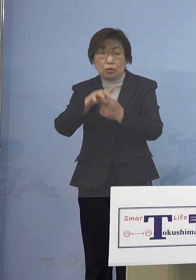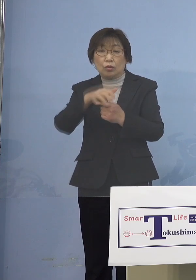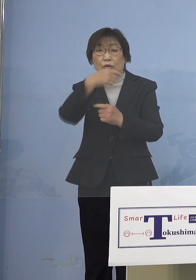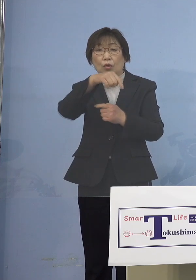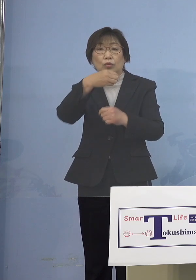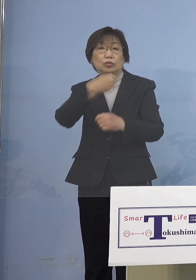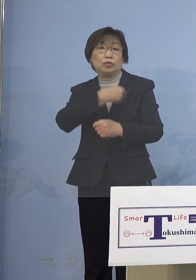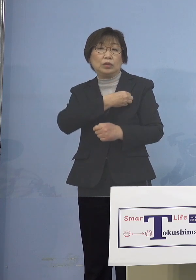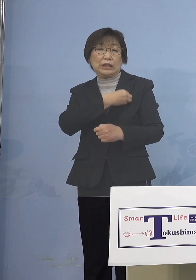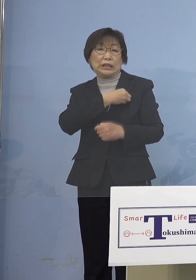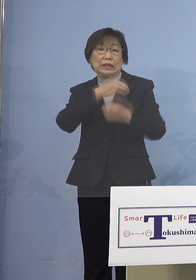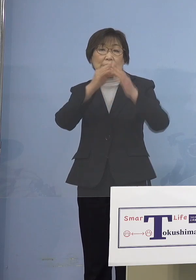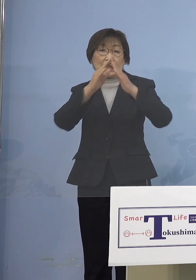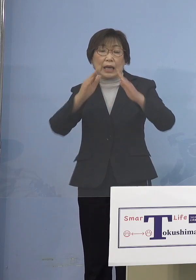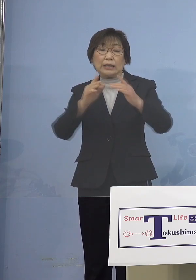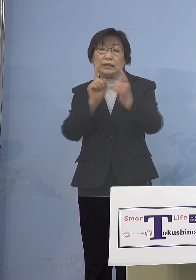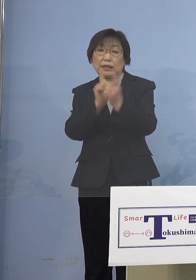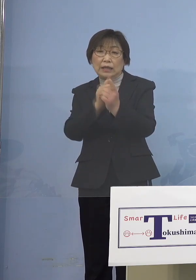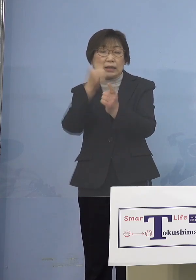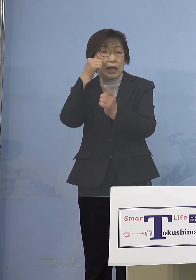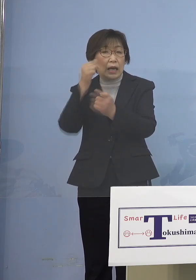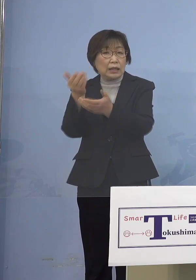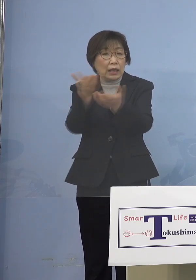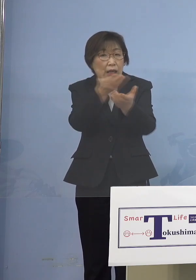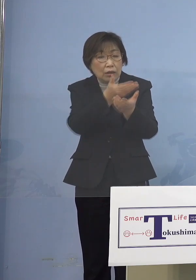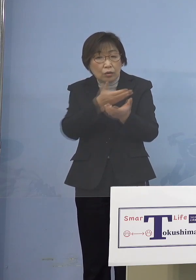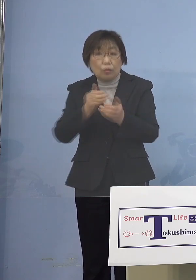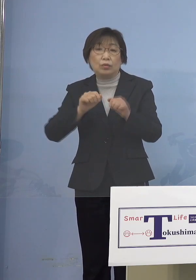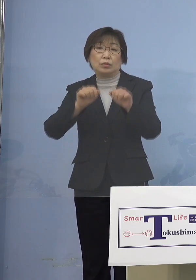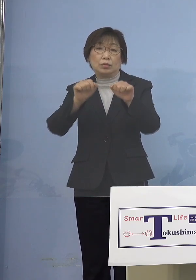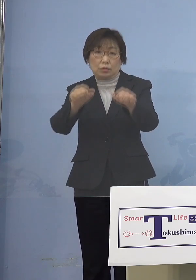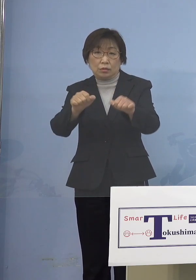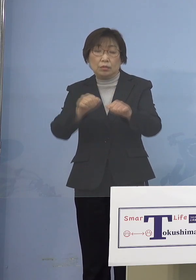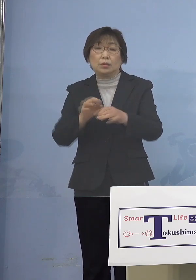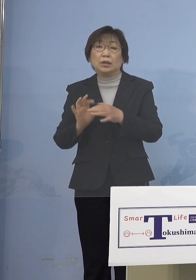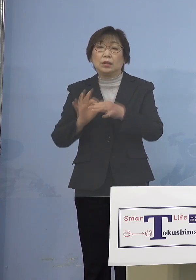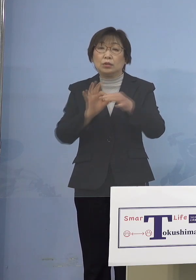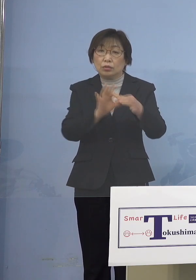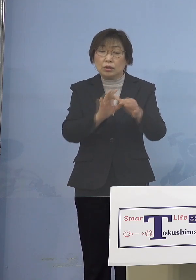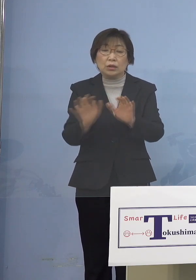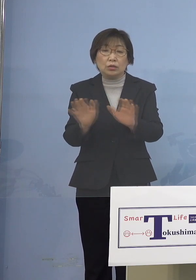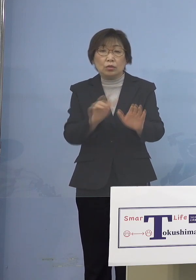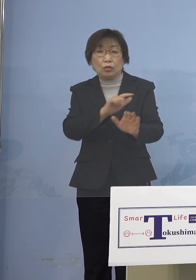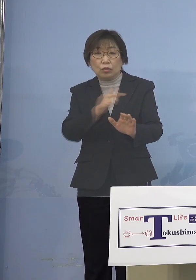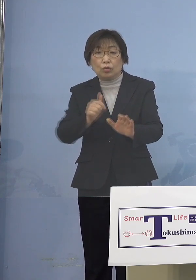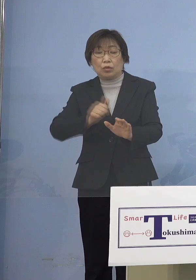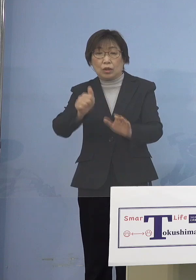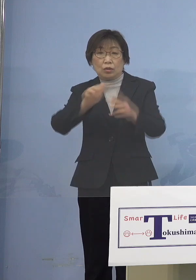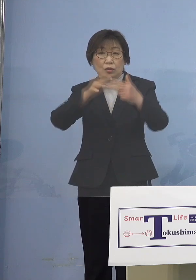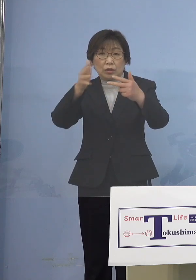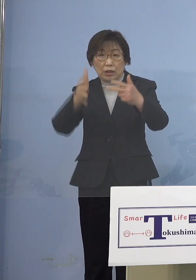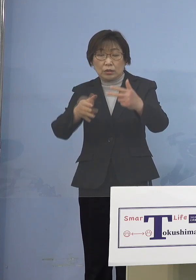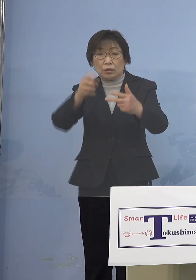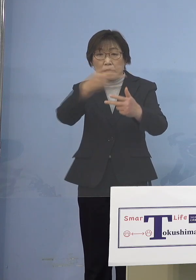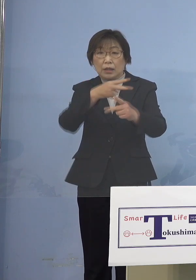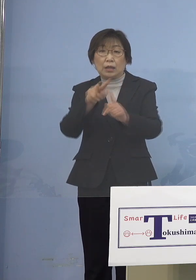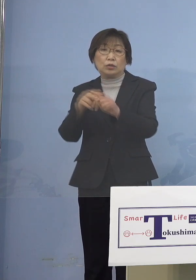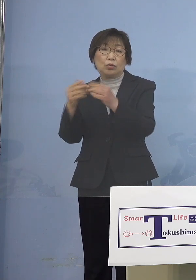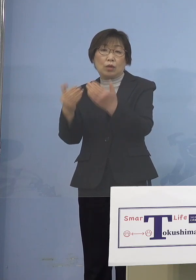アンケートを実施することと いたしております 引き続き児童等利用施設 あるいは小学校において